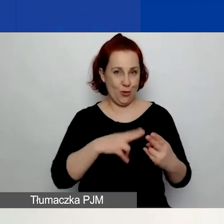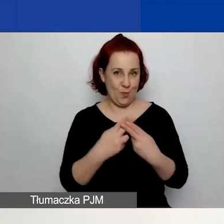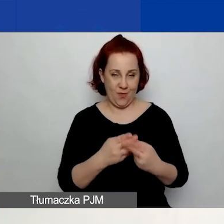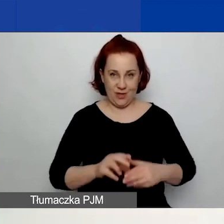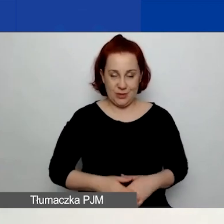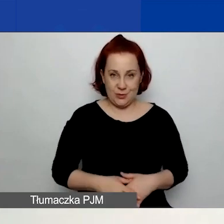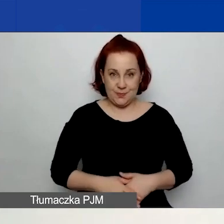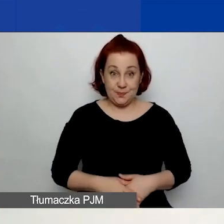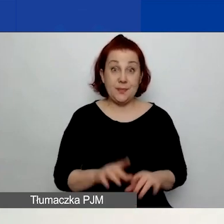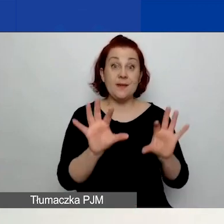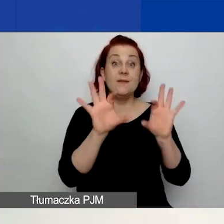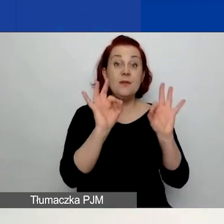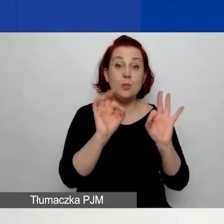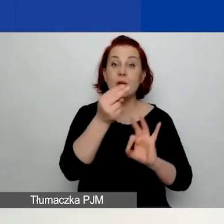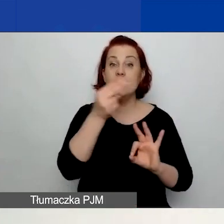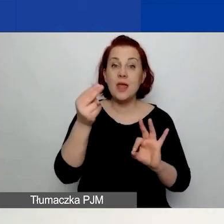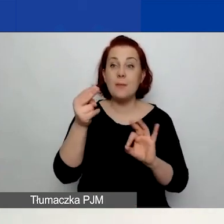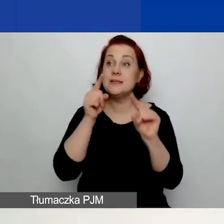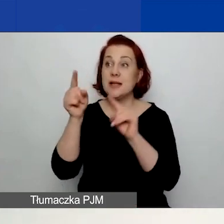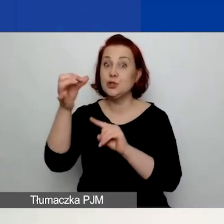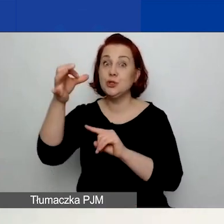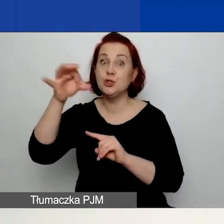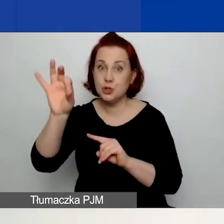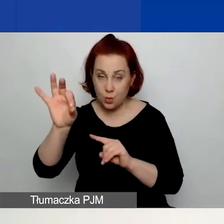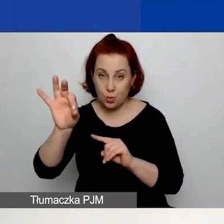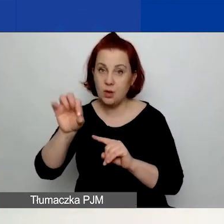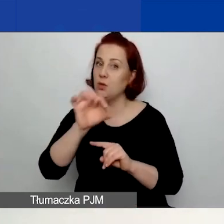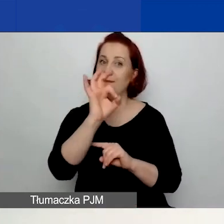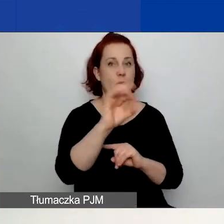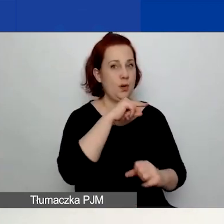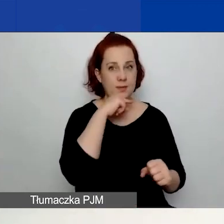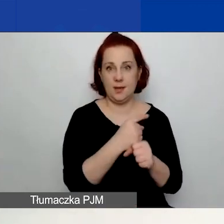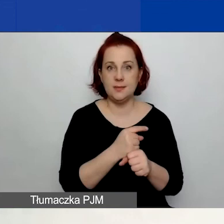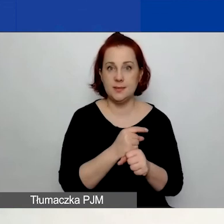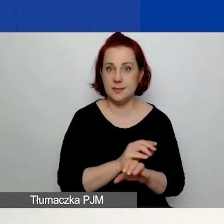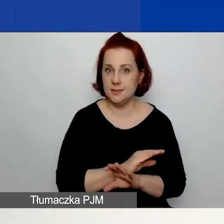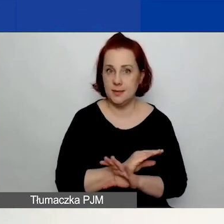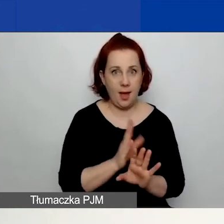Wybór tematu o znaczeniu szczególnym jest waszą decyzją. Nie musicie go zaznaczać.